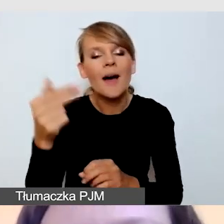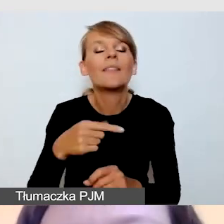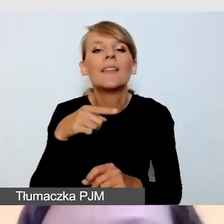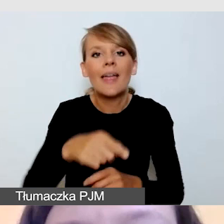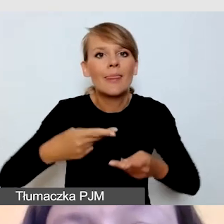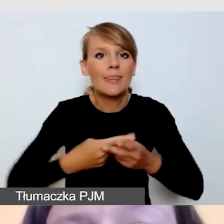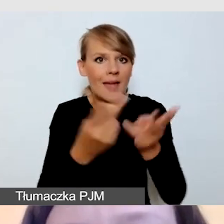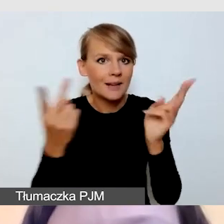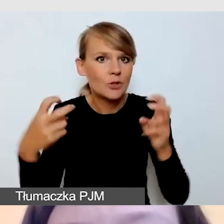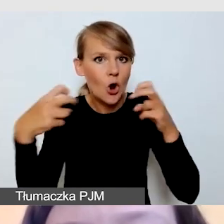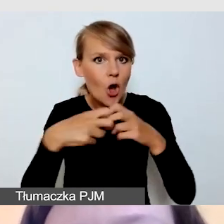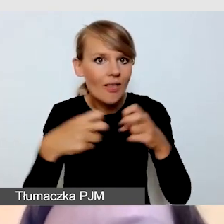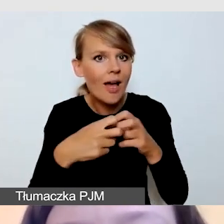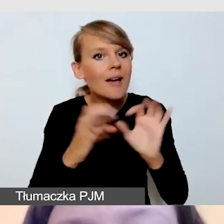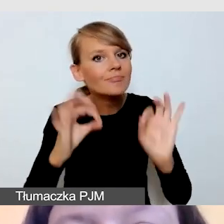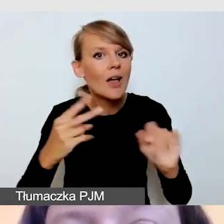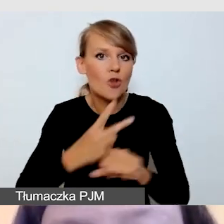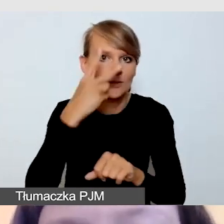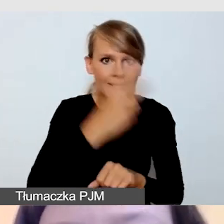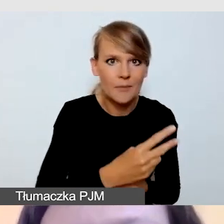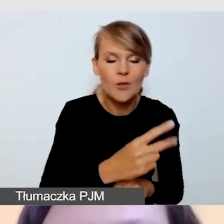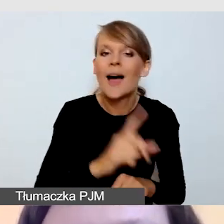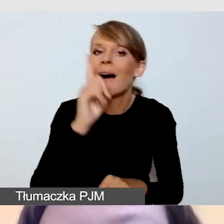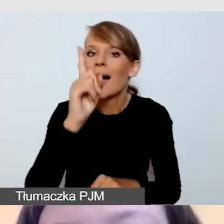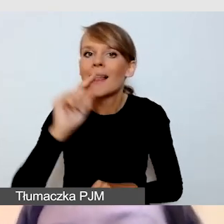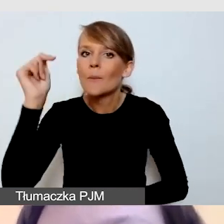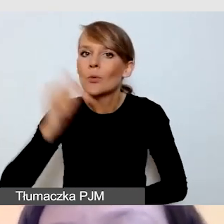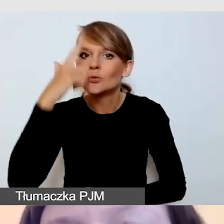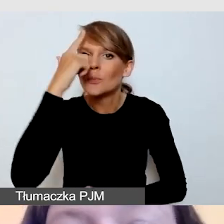Musimy jednak pamiętać, że w zależności od typu wydarzenia